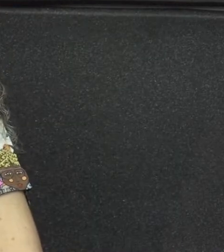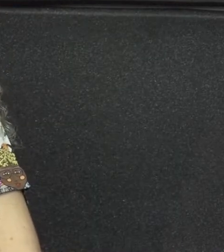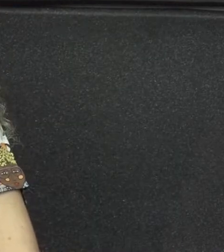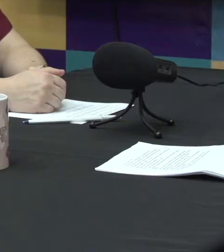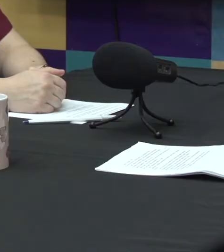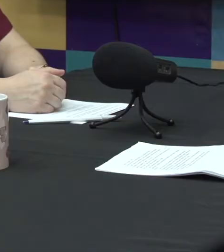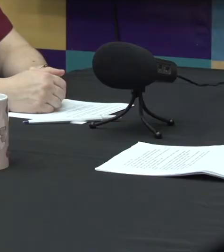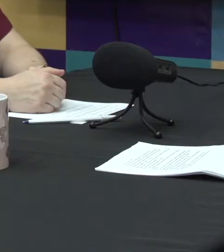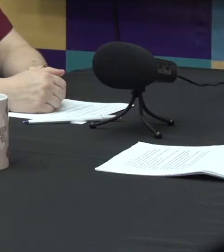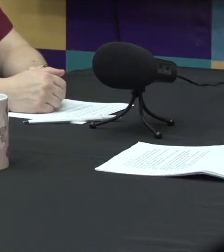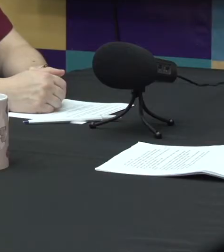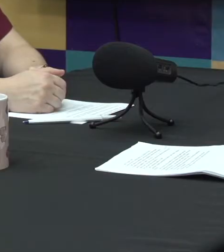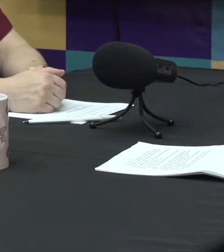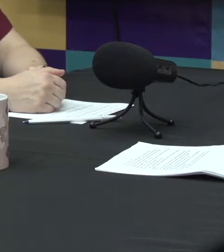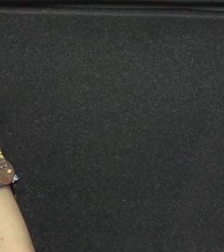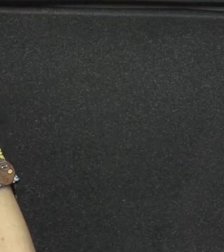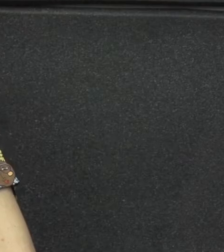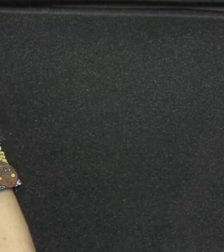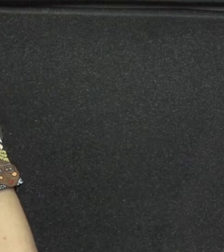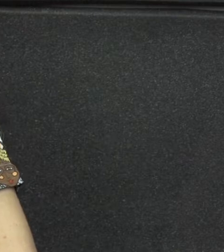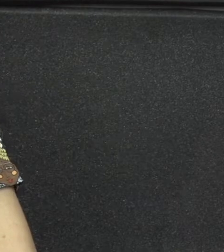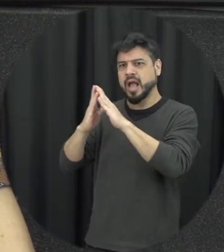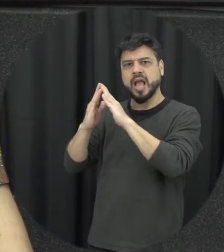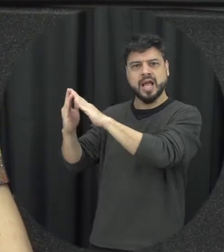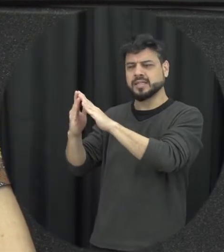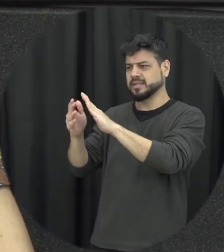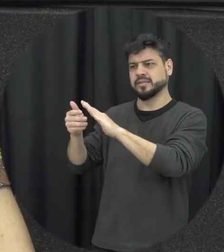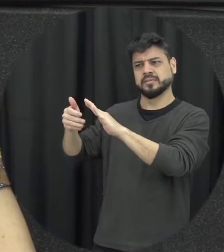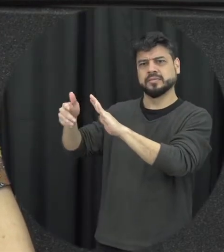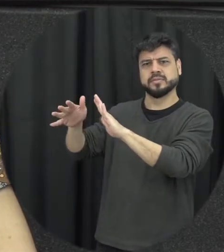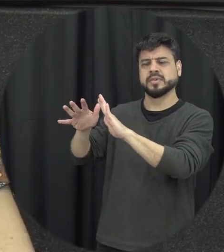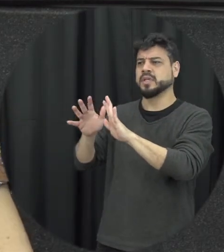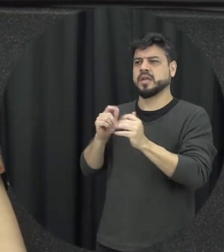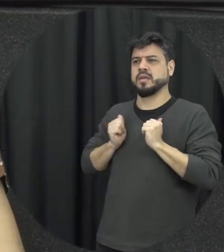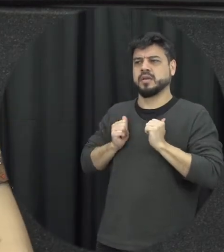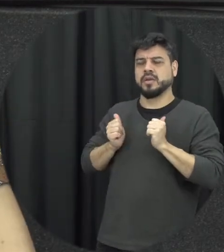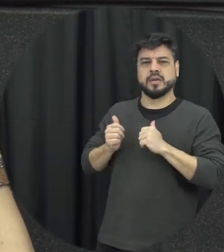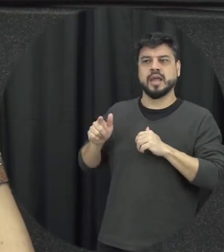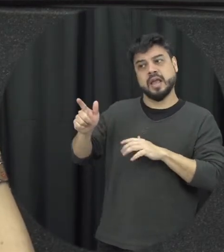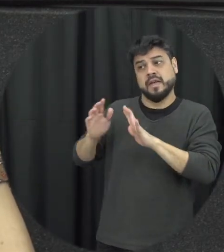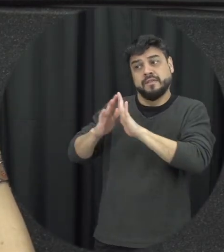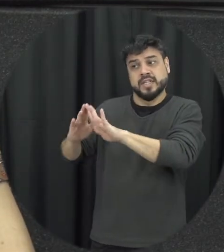conta, então eu não preciso fazer nada a respeito disso que acontece lá ou deixa de acontecer é um